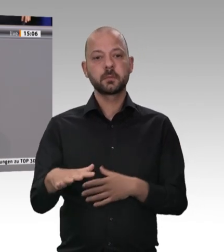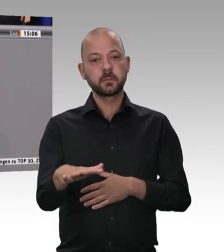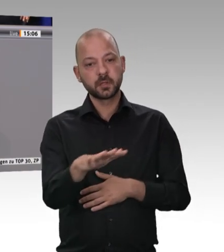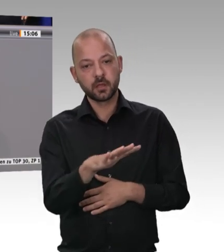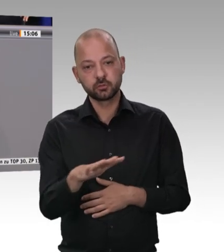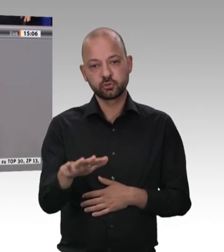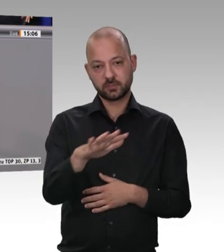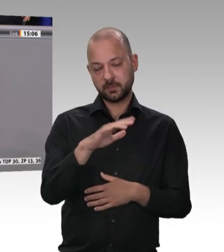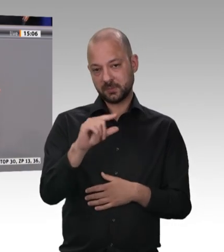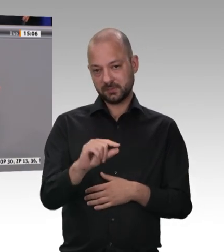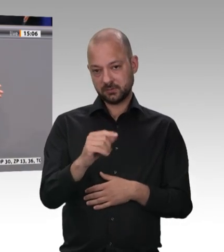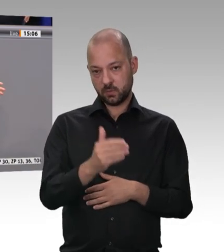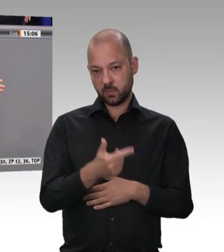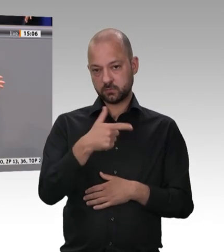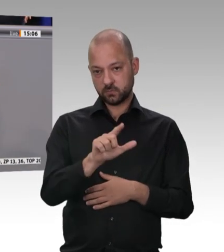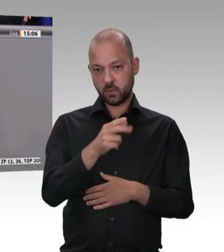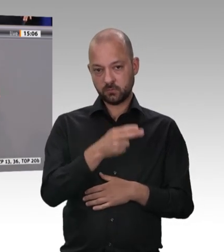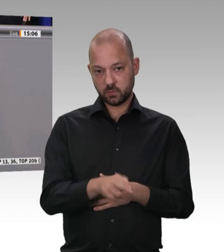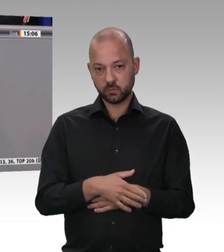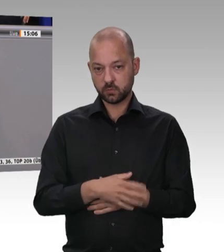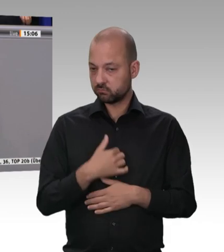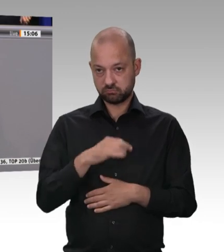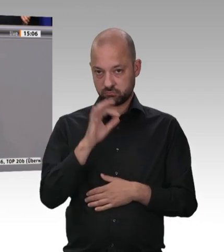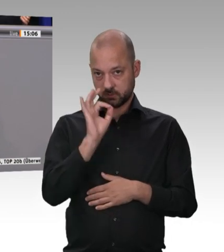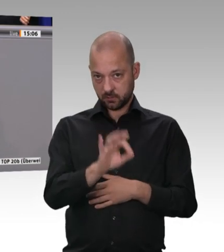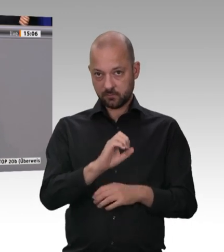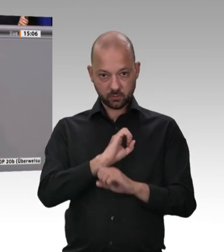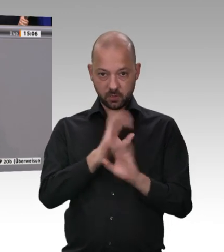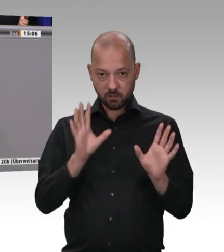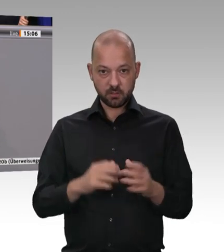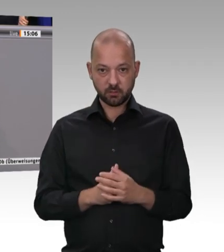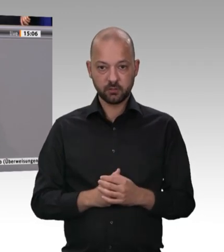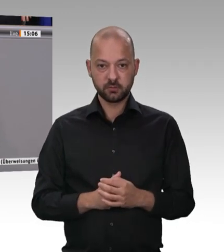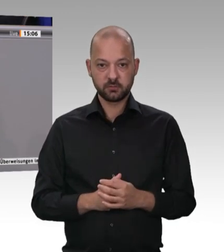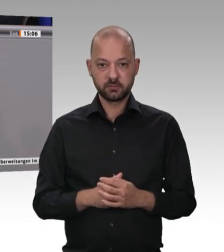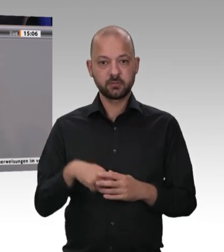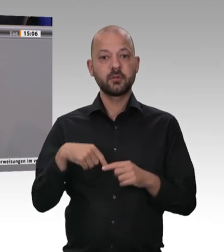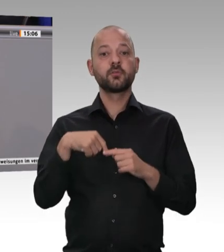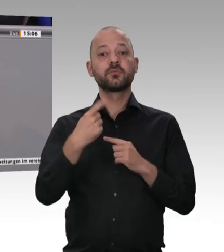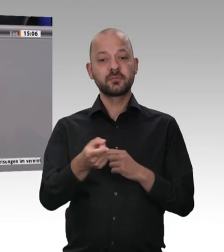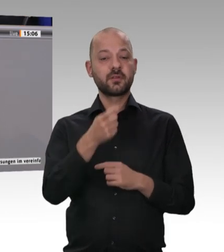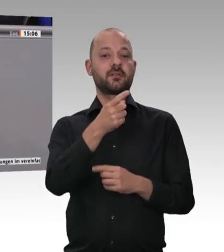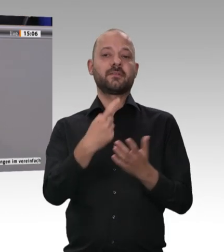Haftung einzuführen, und offensichtlich hat dieses Gesetz gewirkt. Deshalb frage